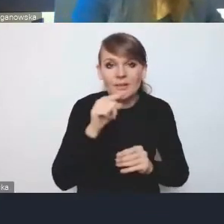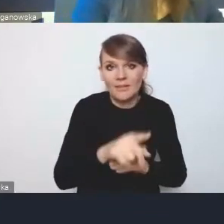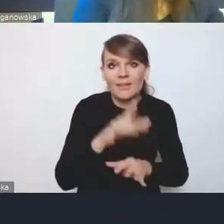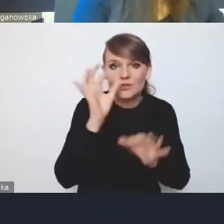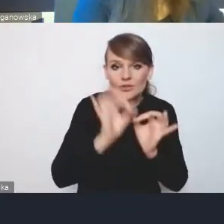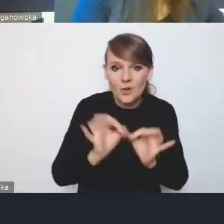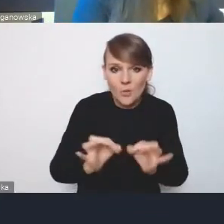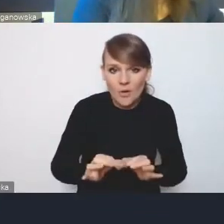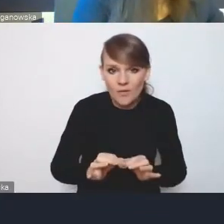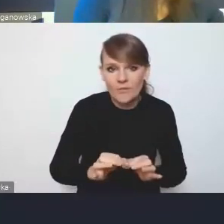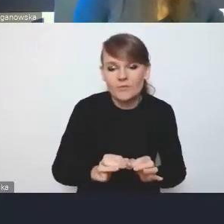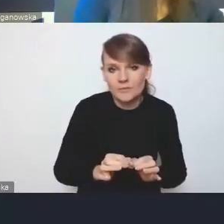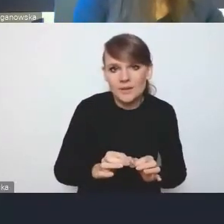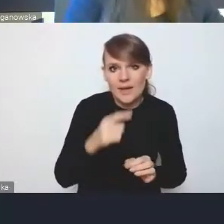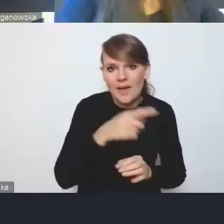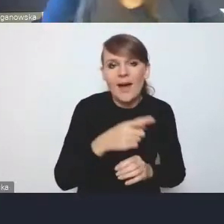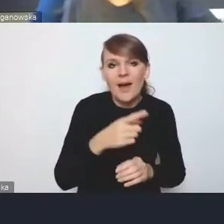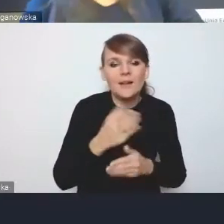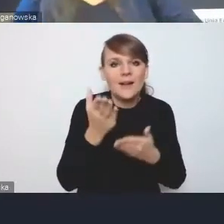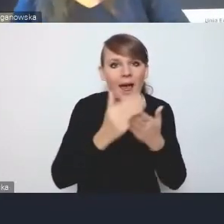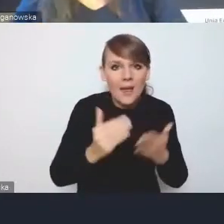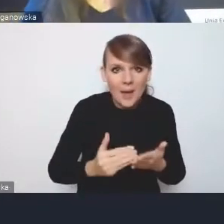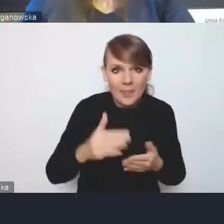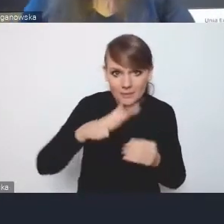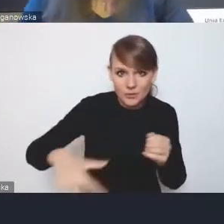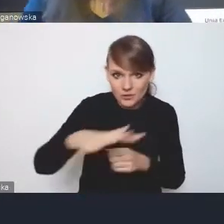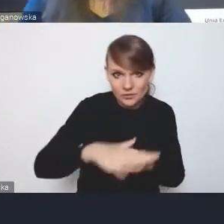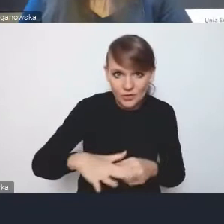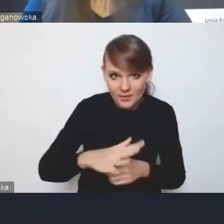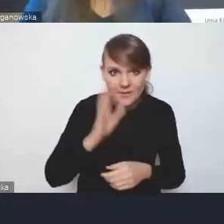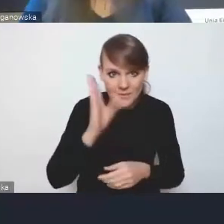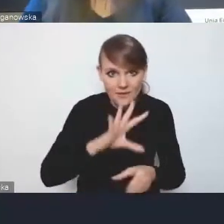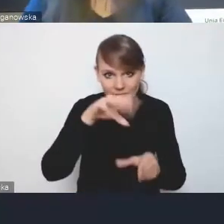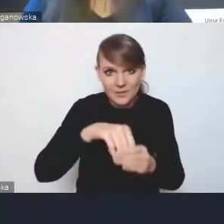przynajmniej w części, elementy przestrzenne, które mają się zawrzeć w strategii rozwoju gminy,